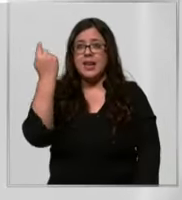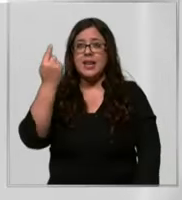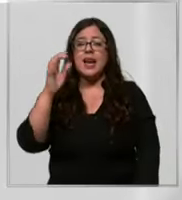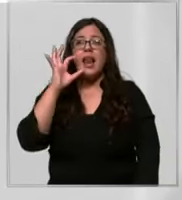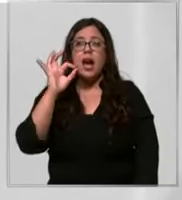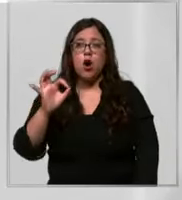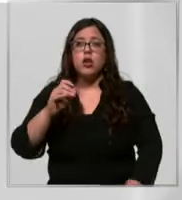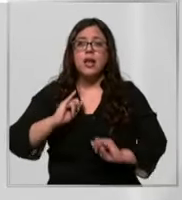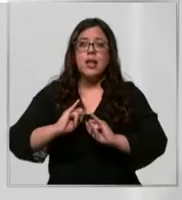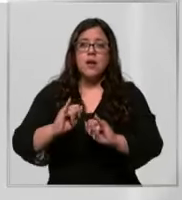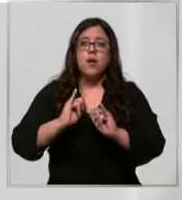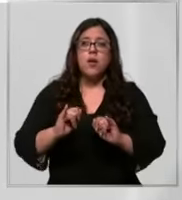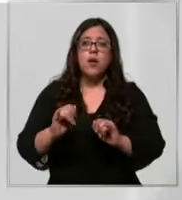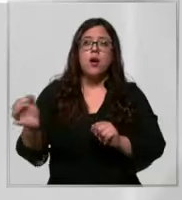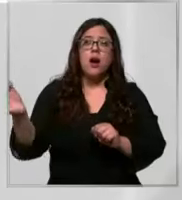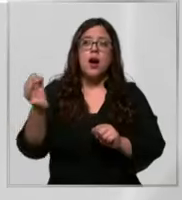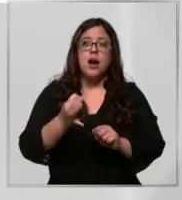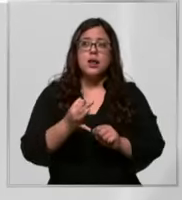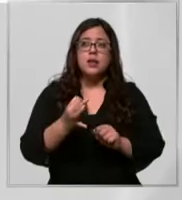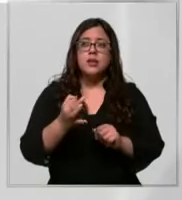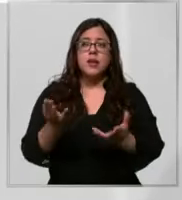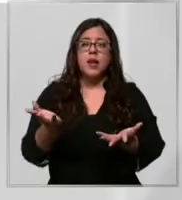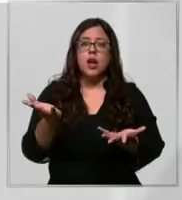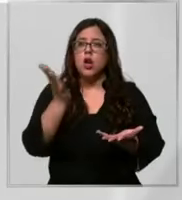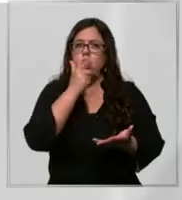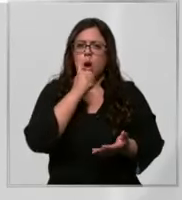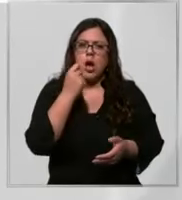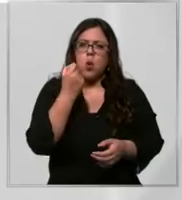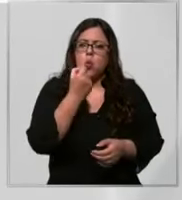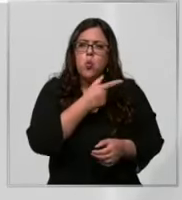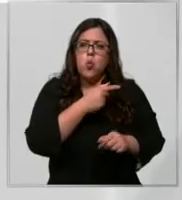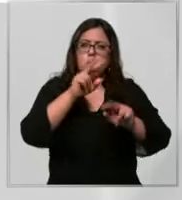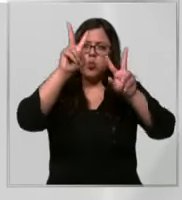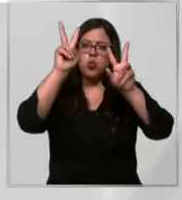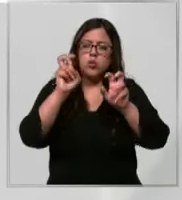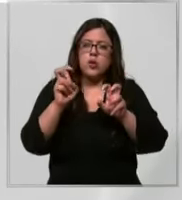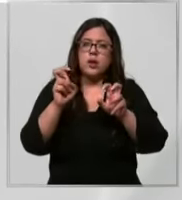comunicado negó en forma categórica las acusaciones relacionadas a la falta de